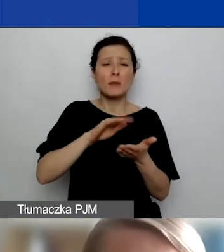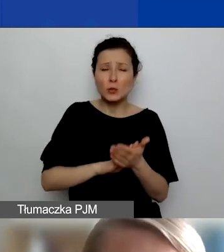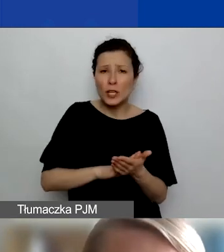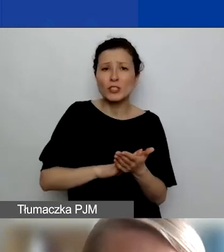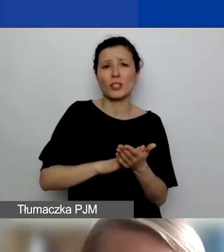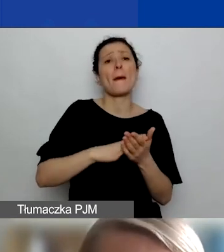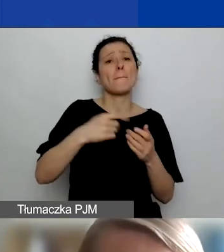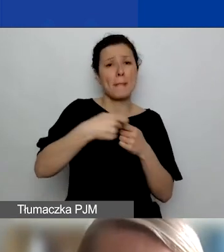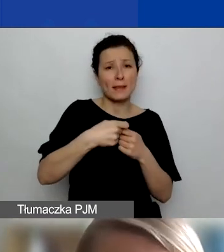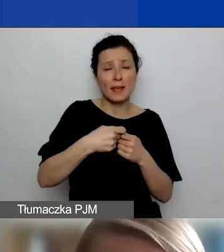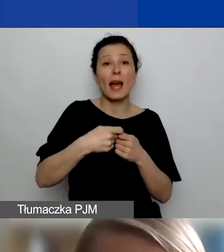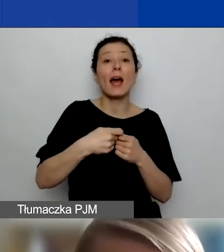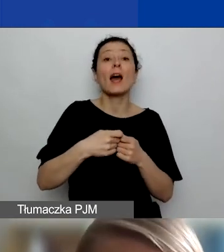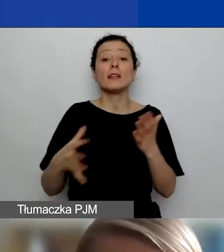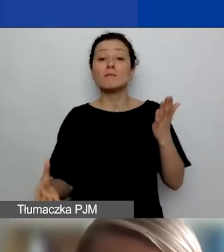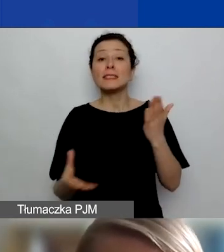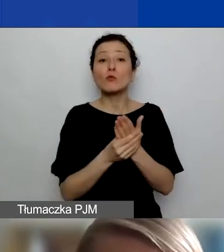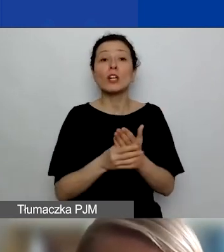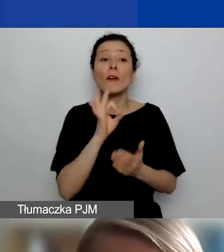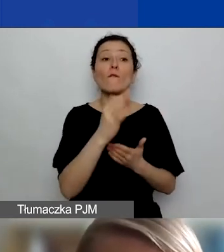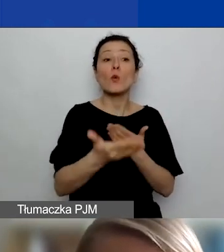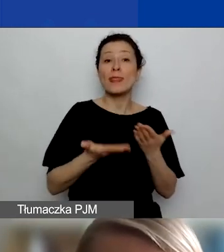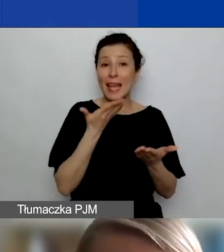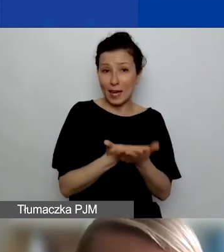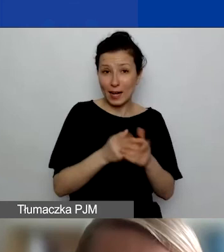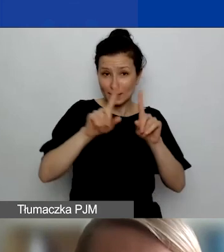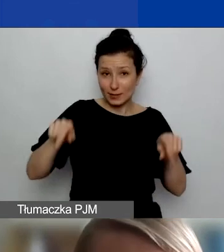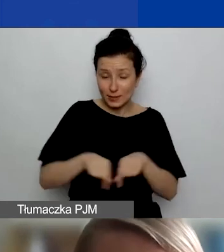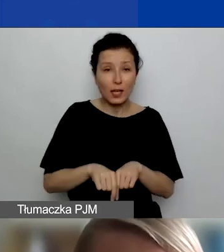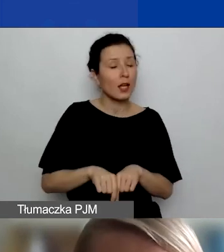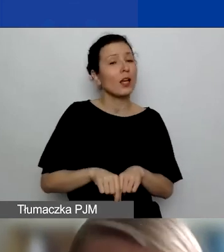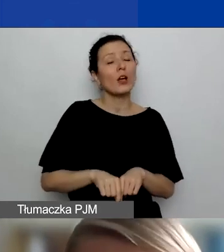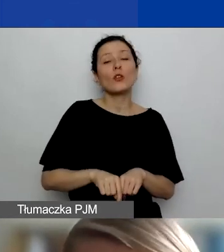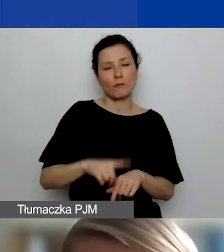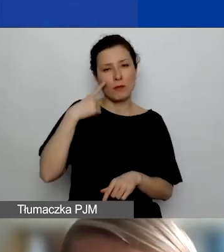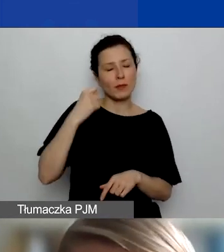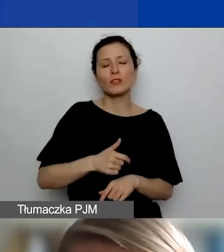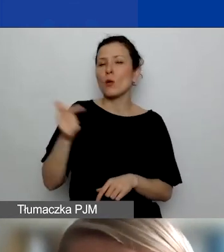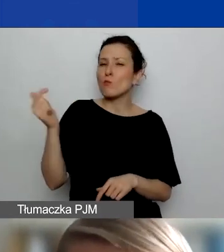to pamiętajcie, że to muszą być podmioty, które przekonująco uzasadnicie, że są w tym projekcie potrzebne